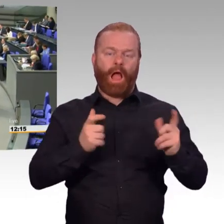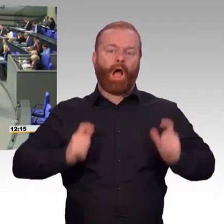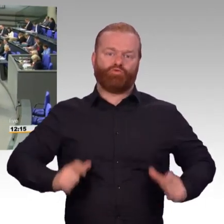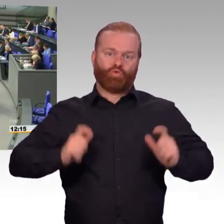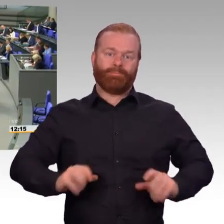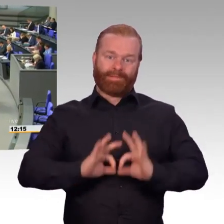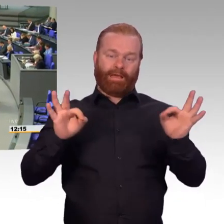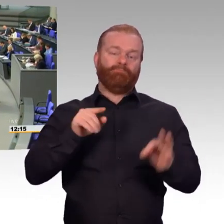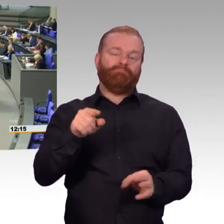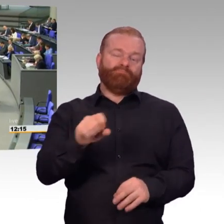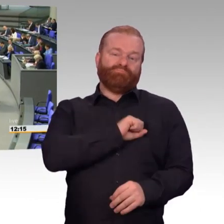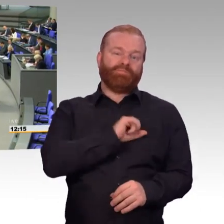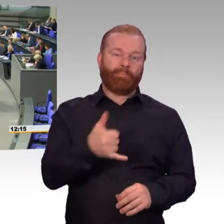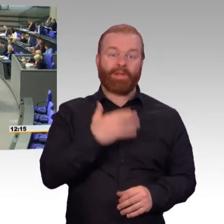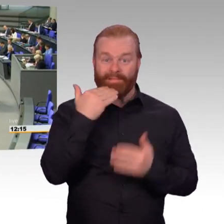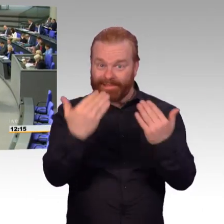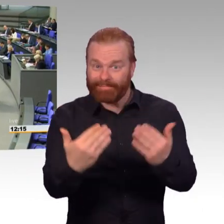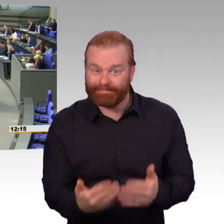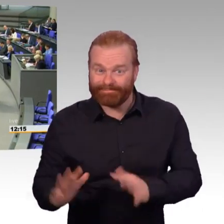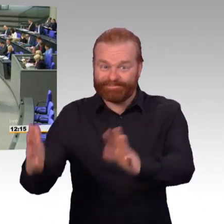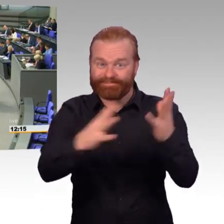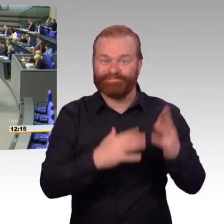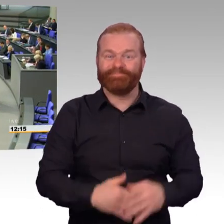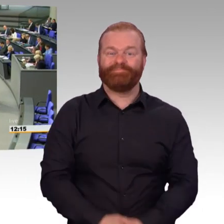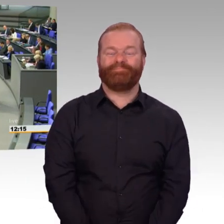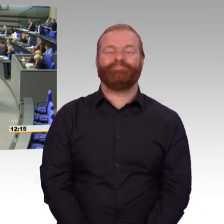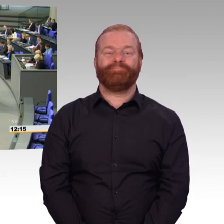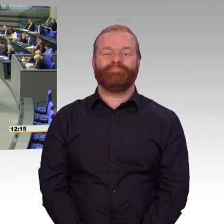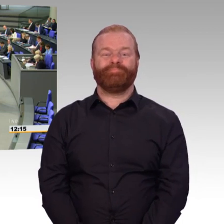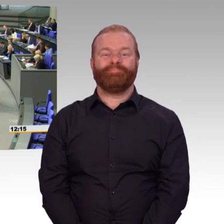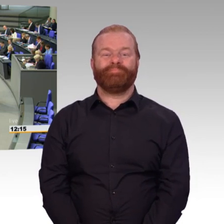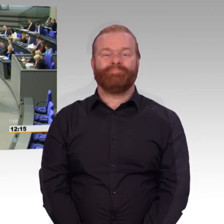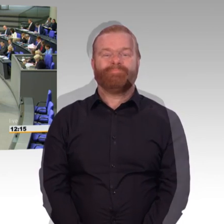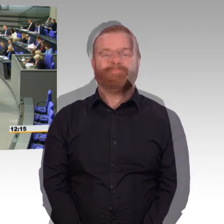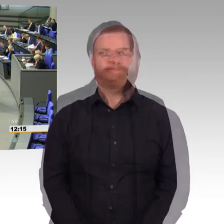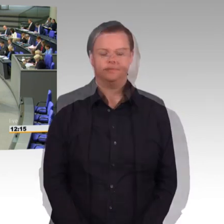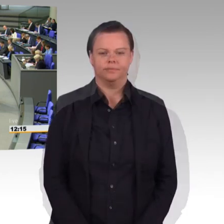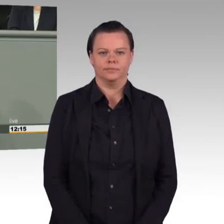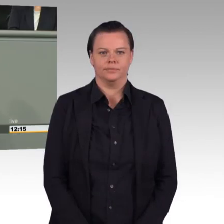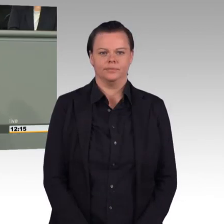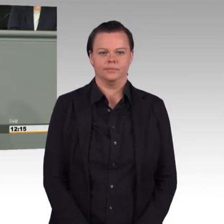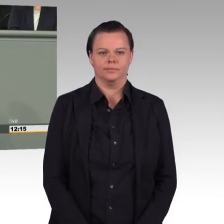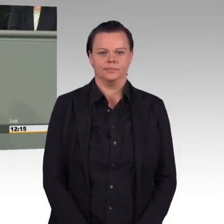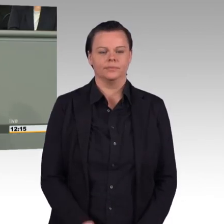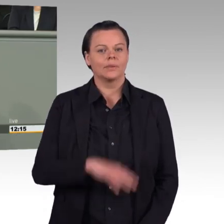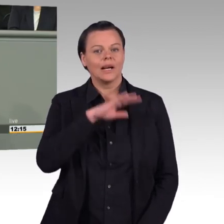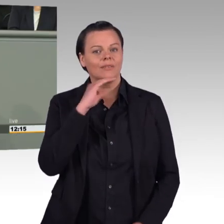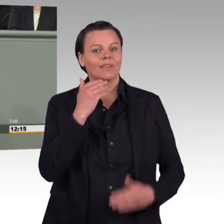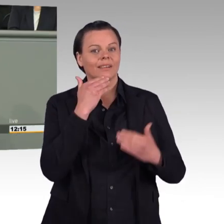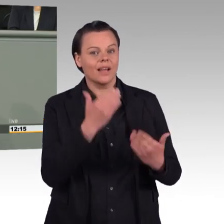(Rednerwechsel) Frau Präsidentin, geehrte Kolleginnen und Kollegen. Im Januar 2015 haben Sie, Frau Ministerin, in der Debatte zum Bundeswehrattraktivitäts steigerungsgesetz